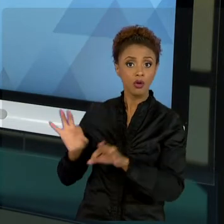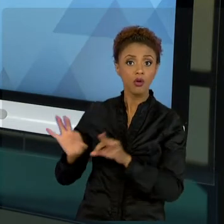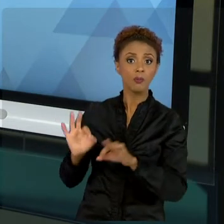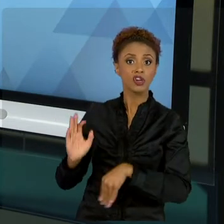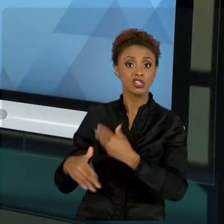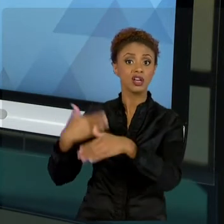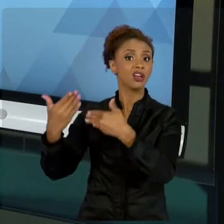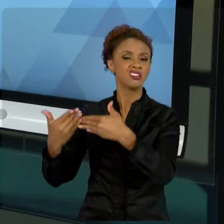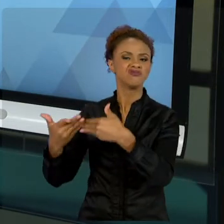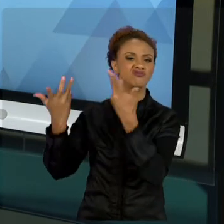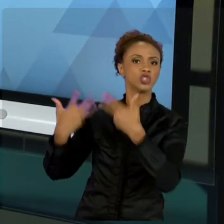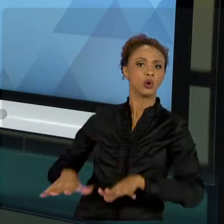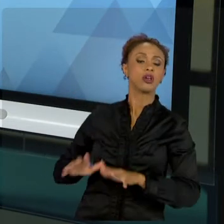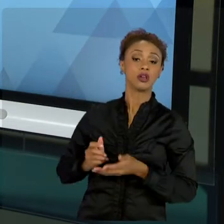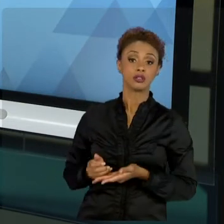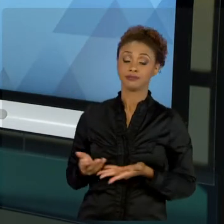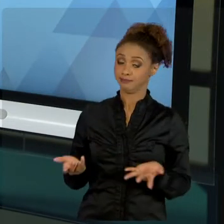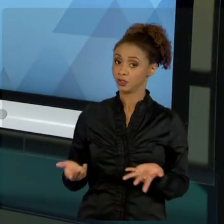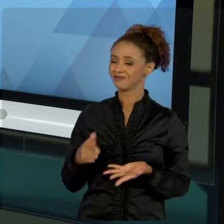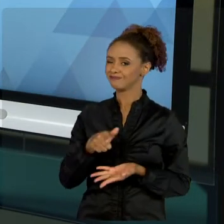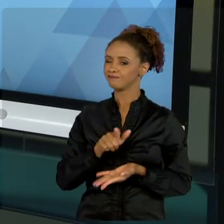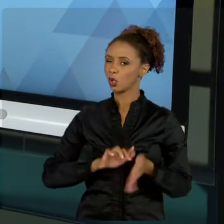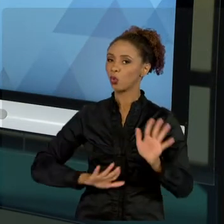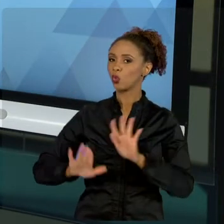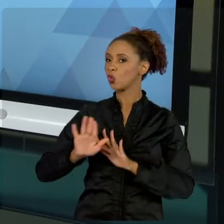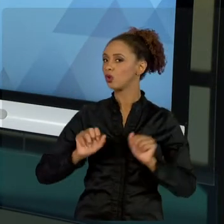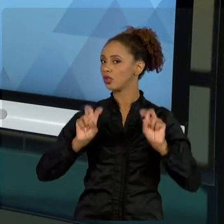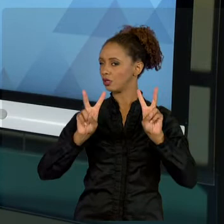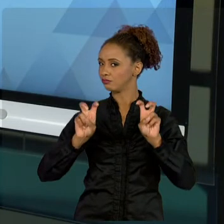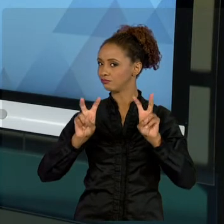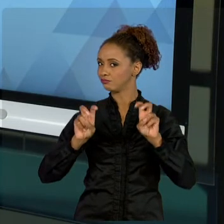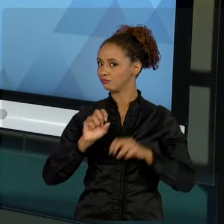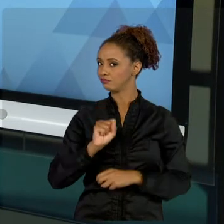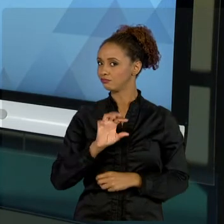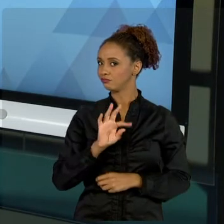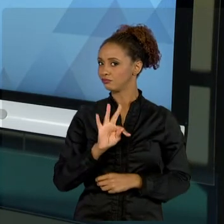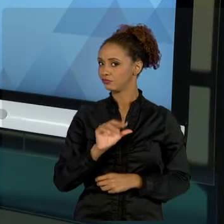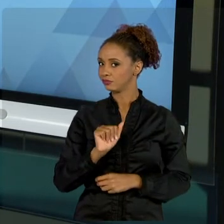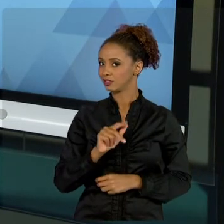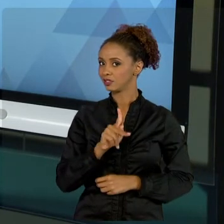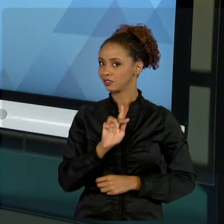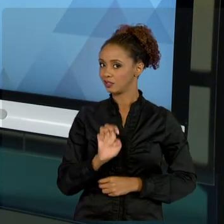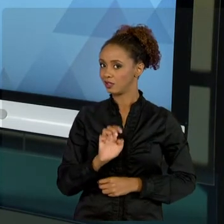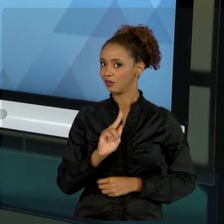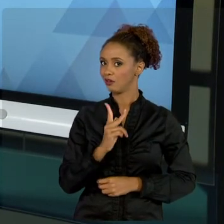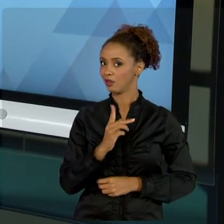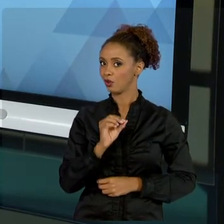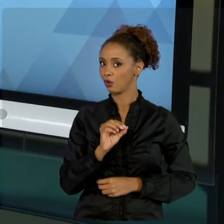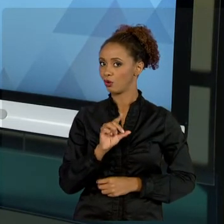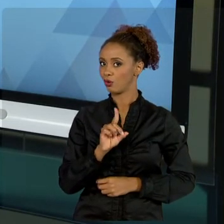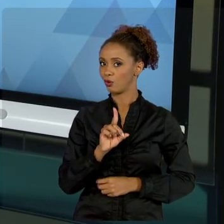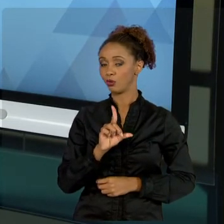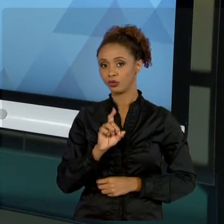CUIDADO AO ENTENDER DOS STAKEHOLDERS, QUE É UMA MATÉRIA MUITO COBRADA NAS CERTIFICAÇÕES, NAS